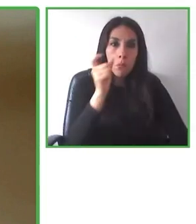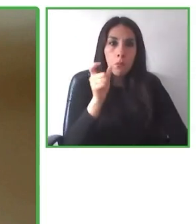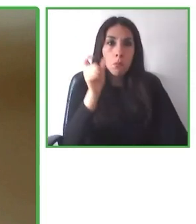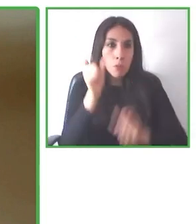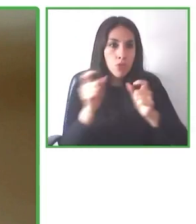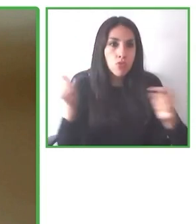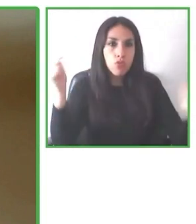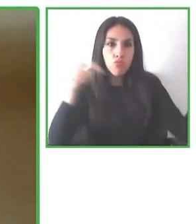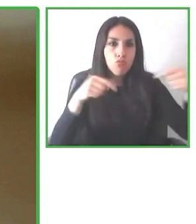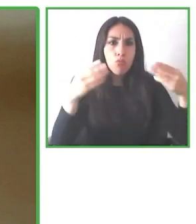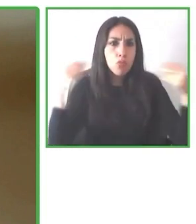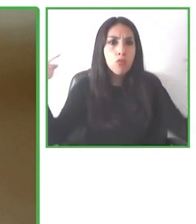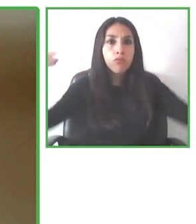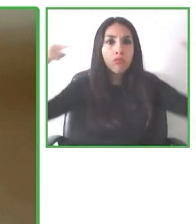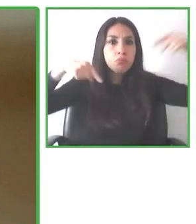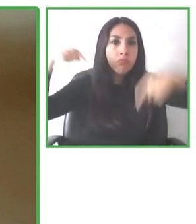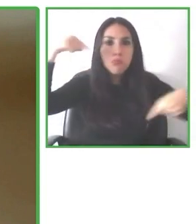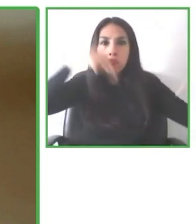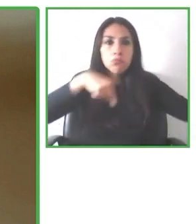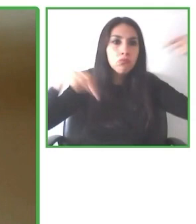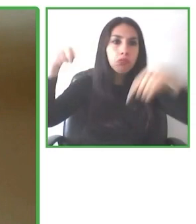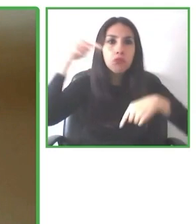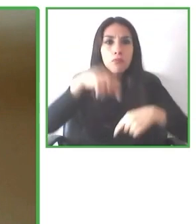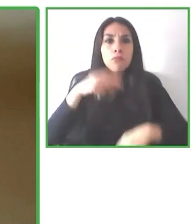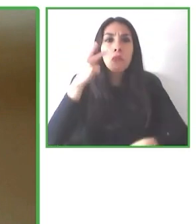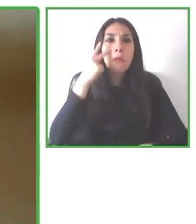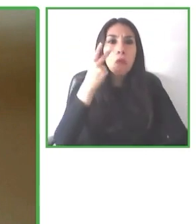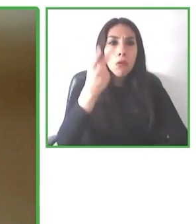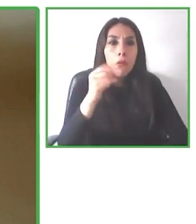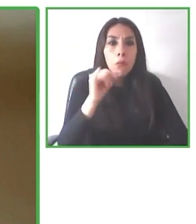decir a la persona "mira, nosotros te recomendamos si quieres ir a Nueva York, por